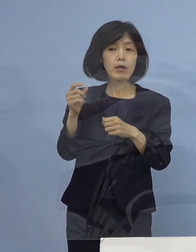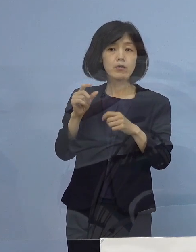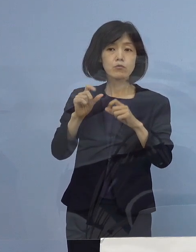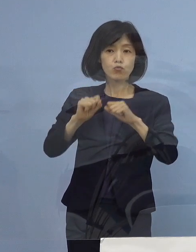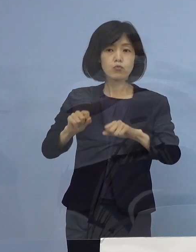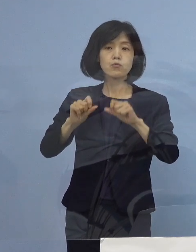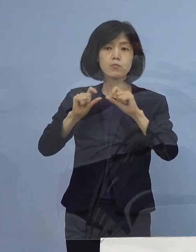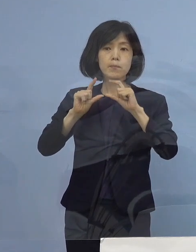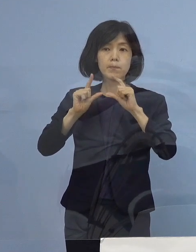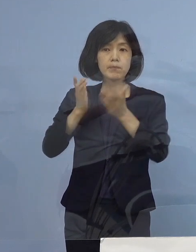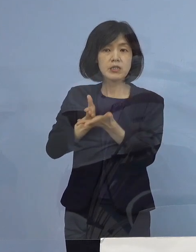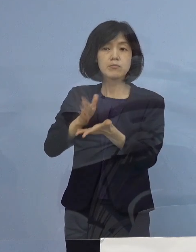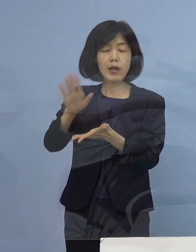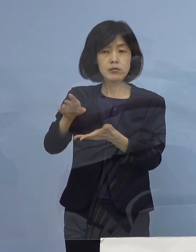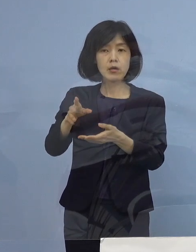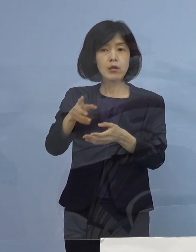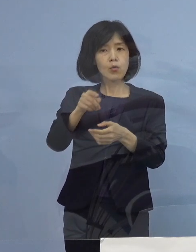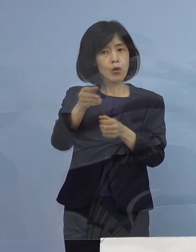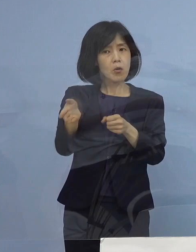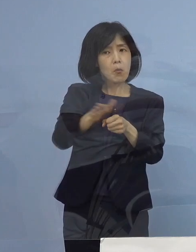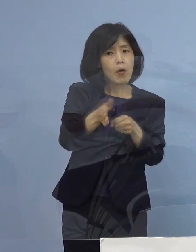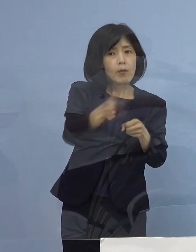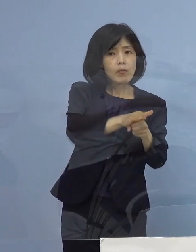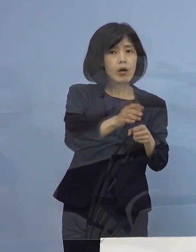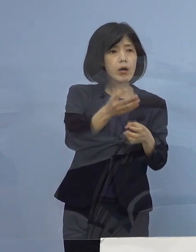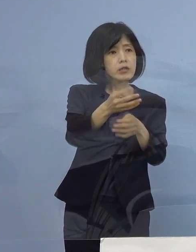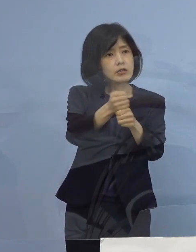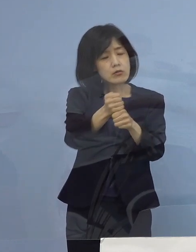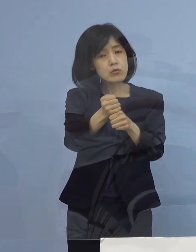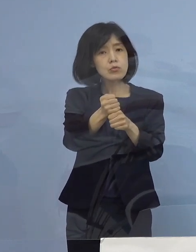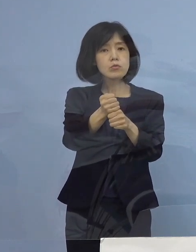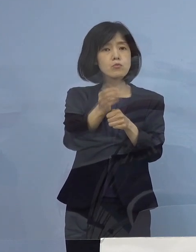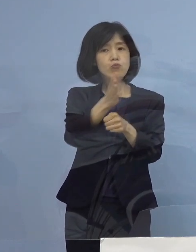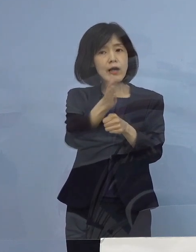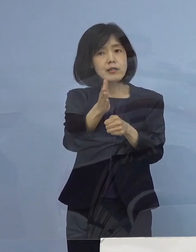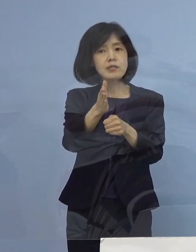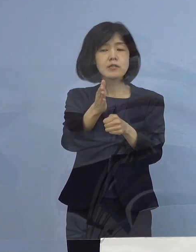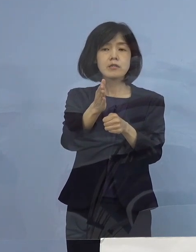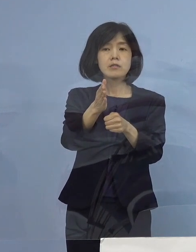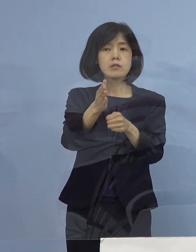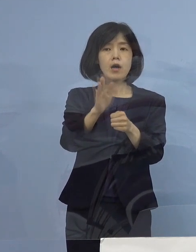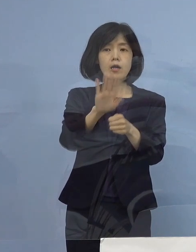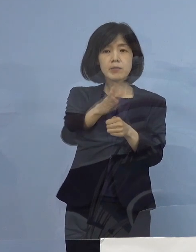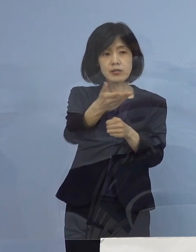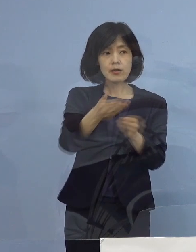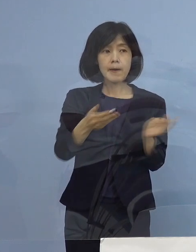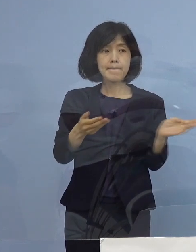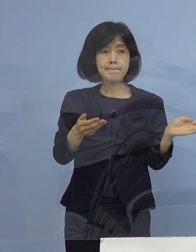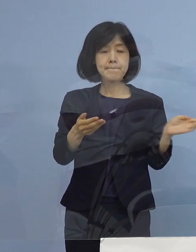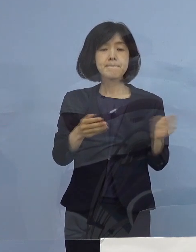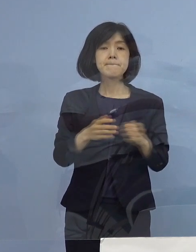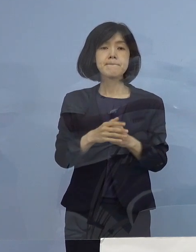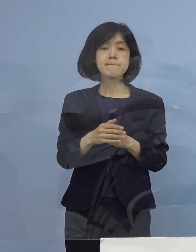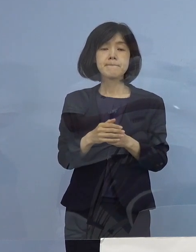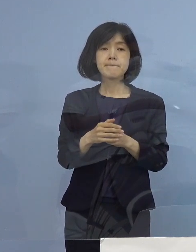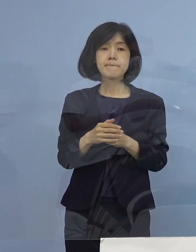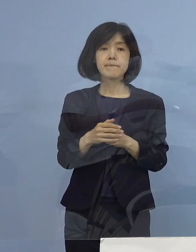いつ頃どのくらい 目処は たっているのでしょうか （知事） 規模感は既に最初にお聞きになられた時に